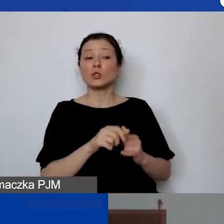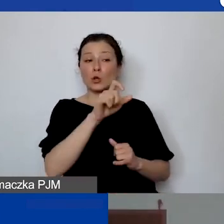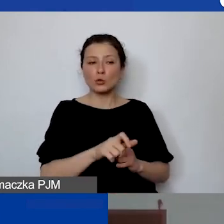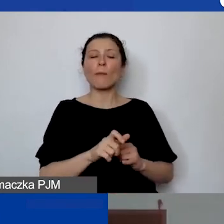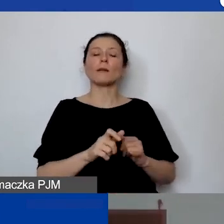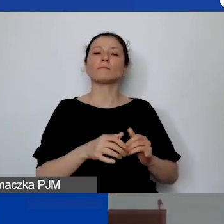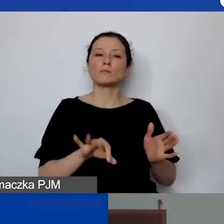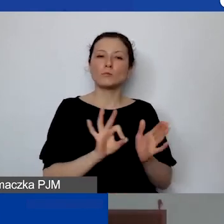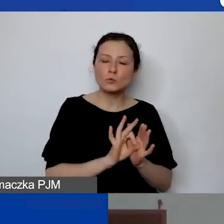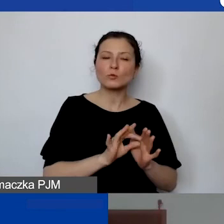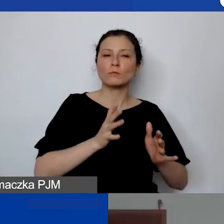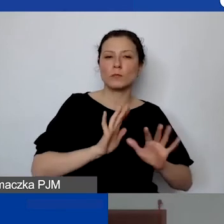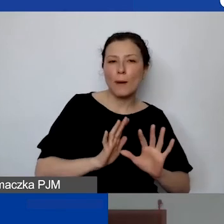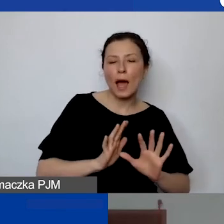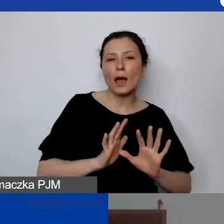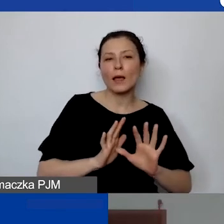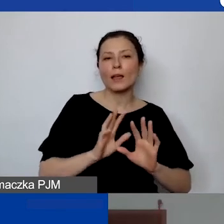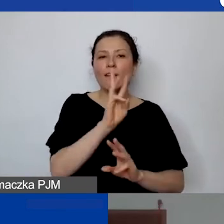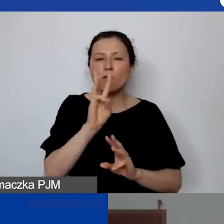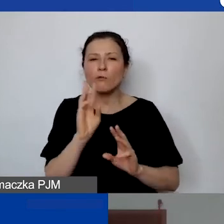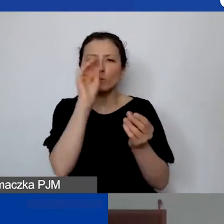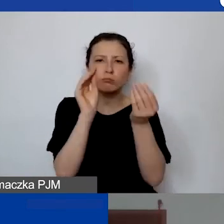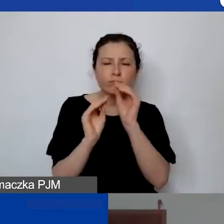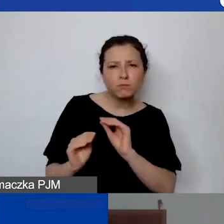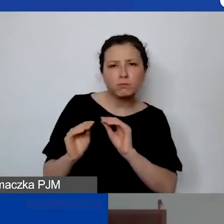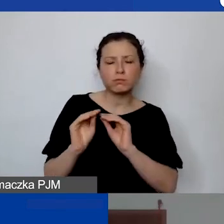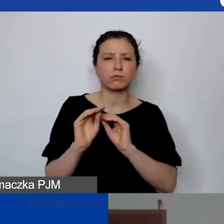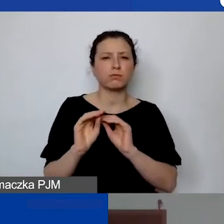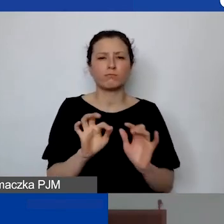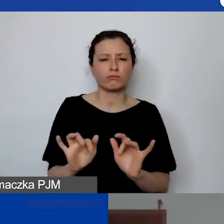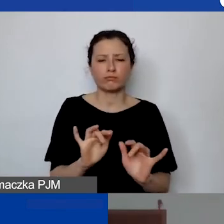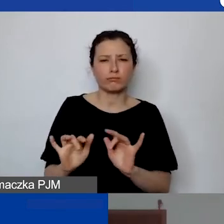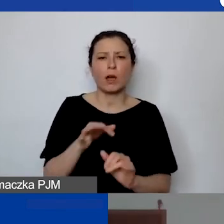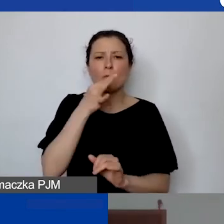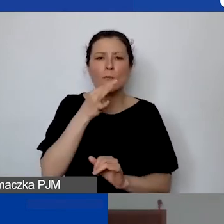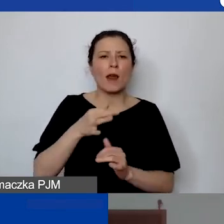żeby wprowadzać, redagować treści na stronę internetową,